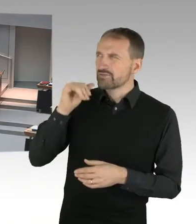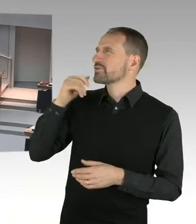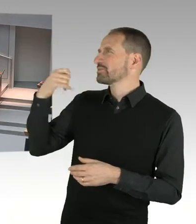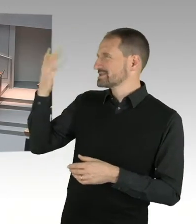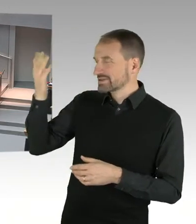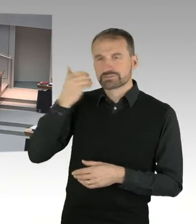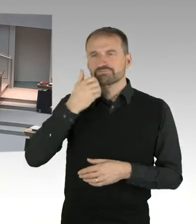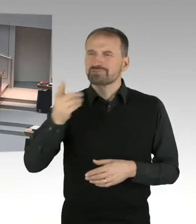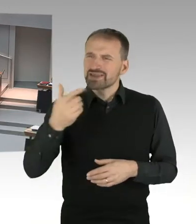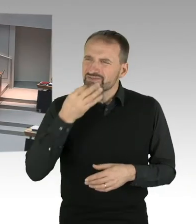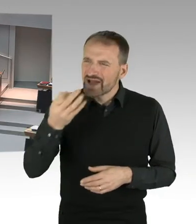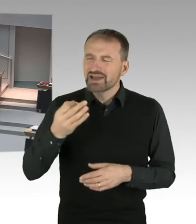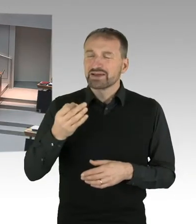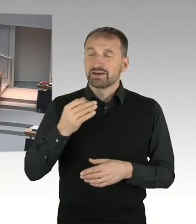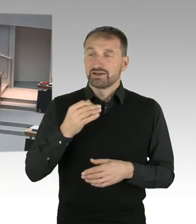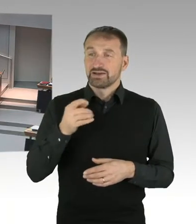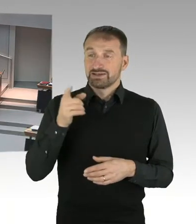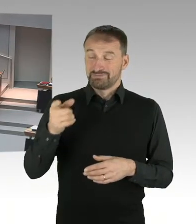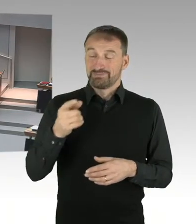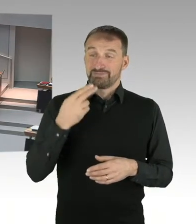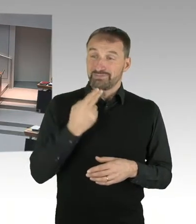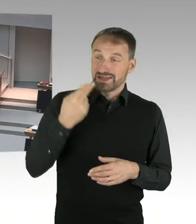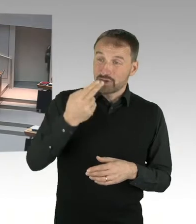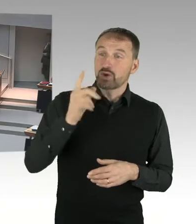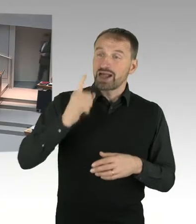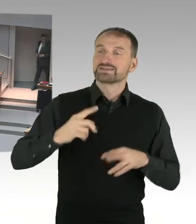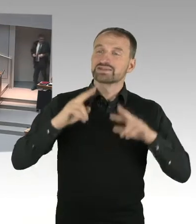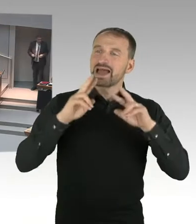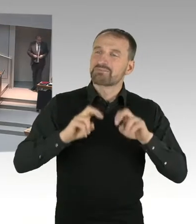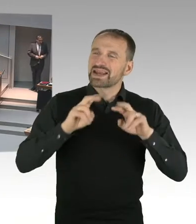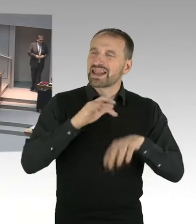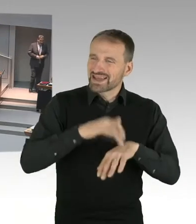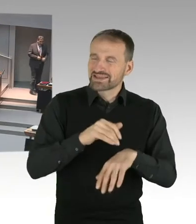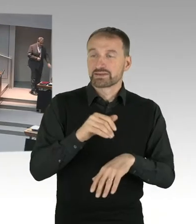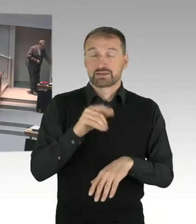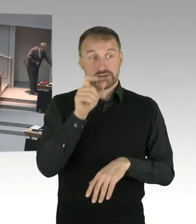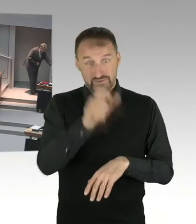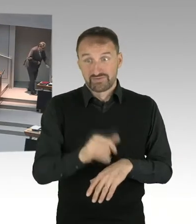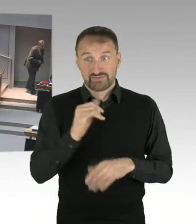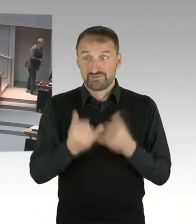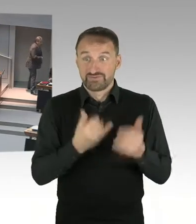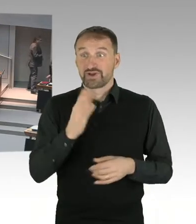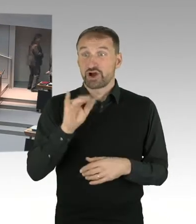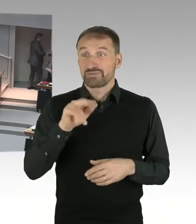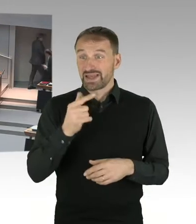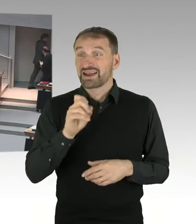juristischen Auseinandersetzung mit Hubertus Knabe, nicht als unbefangene und neutrale Ermittlerin hätte eingesetzt werden dürfen?